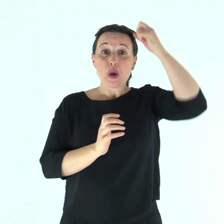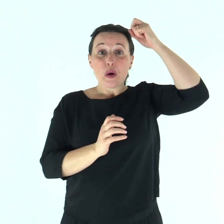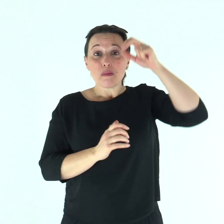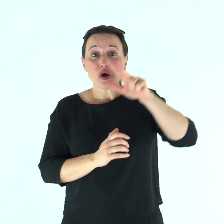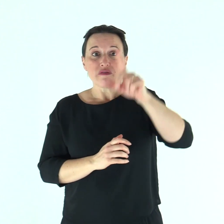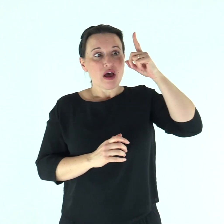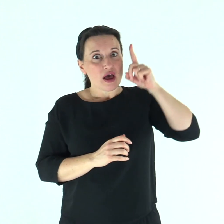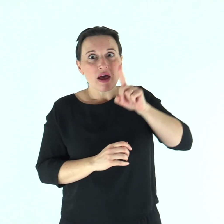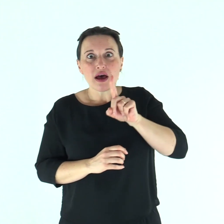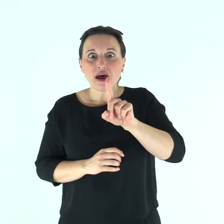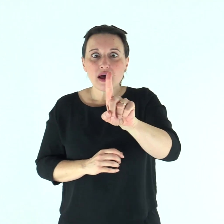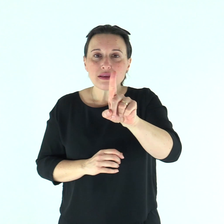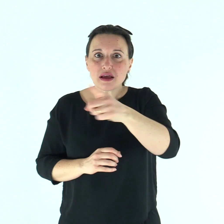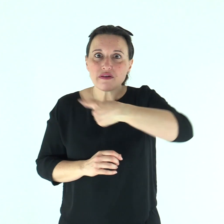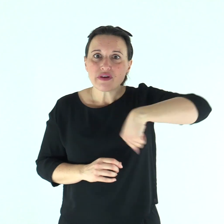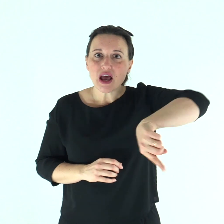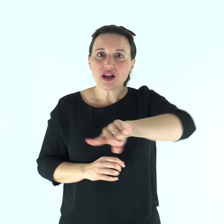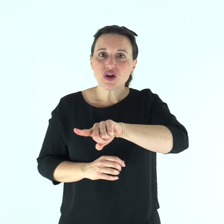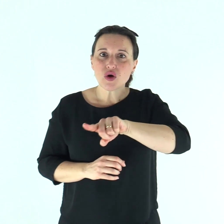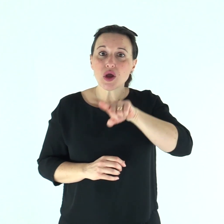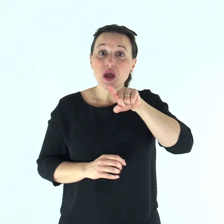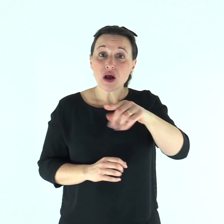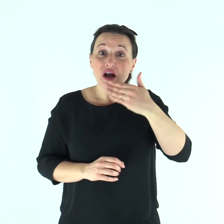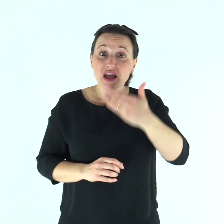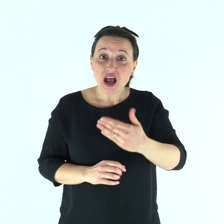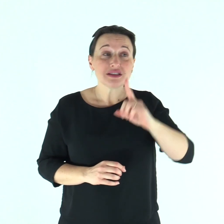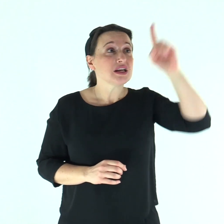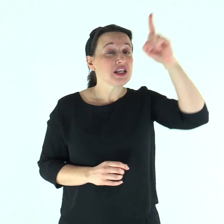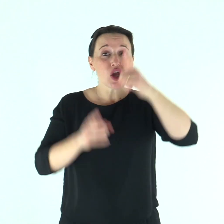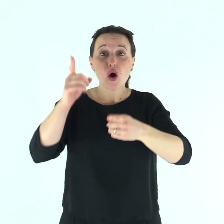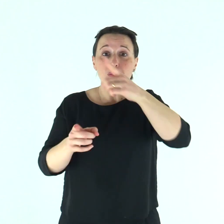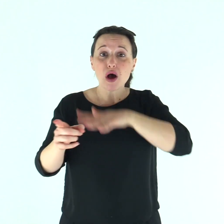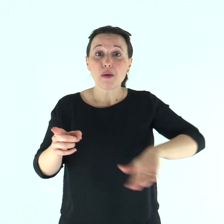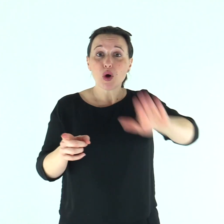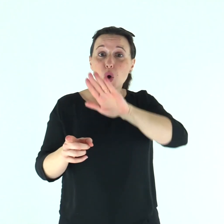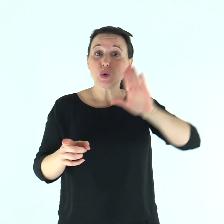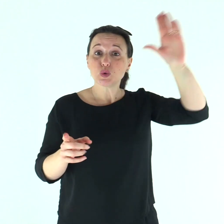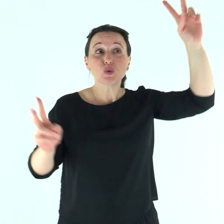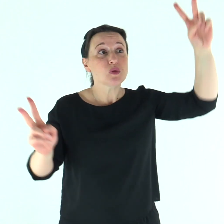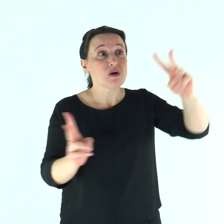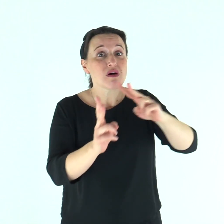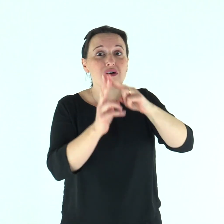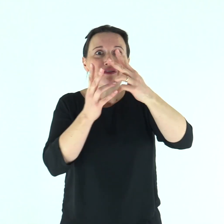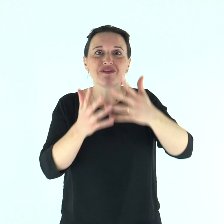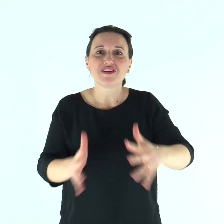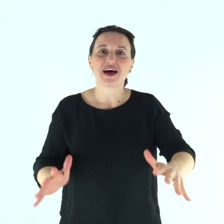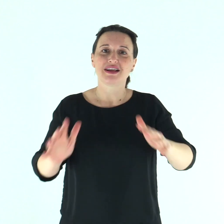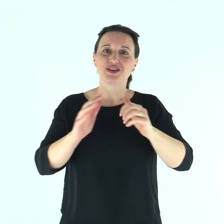Un grande profeta è sorto tra noi, e Dio ha visitato il suo popolo.